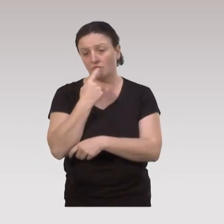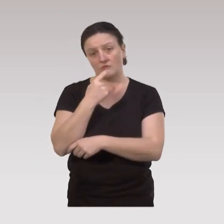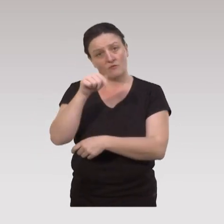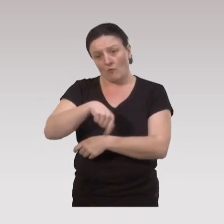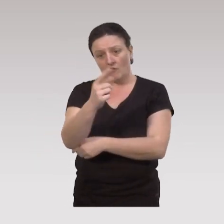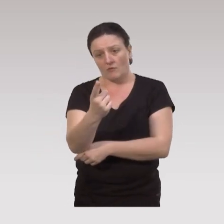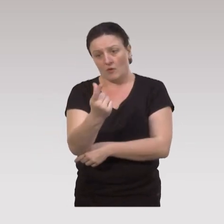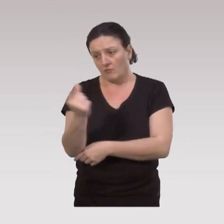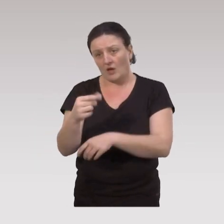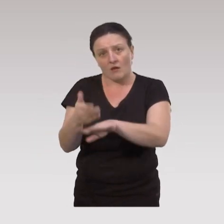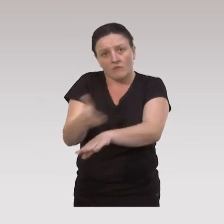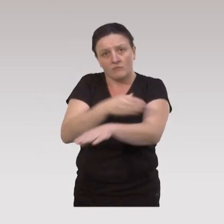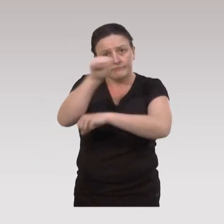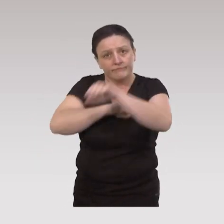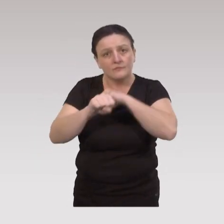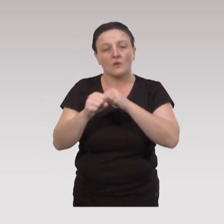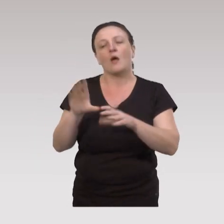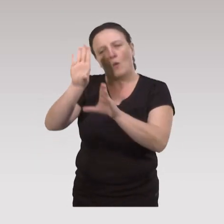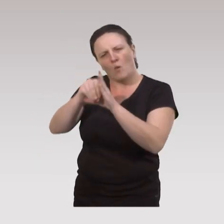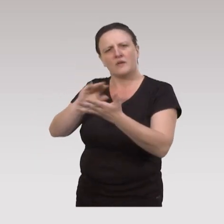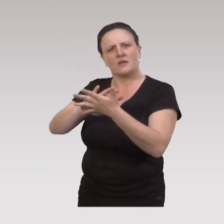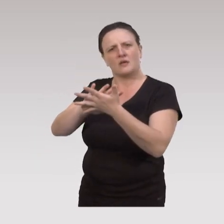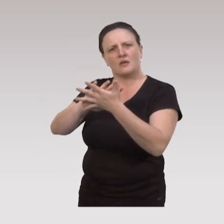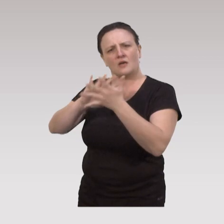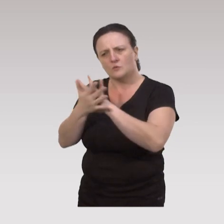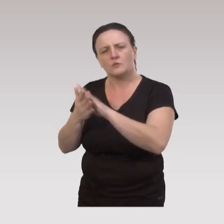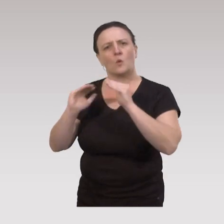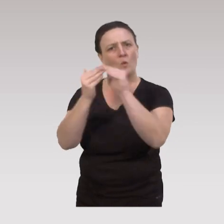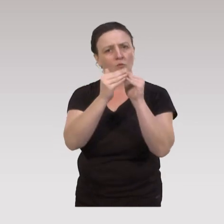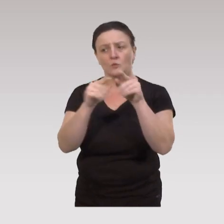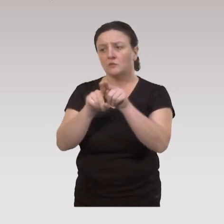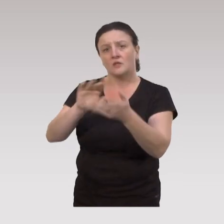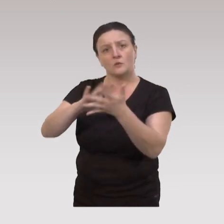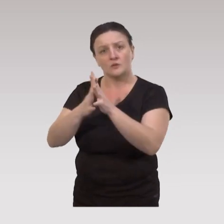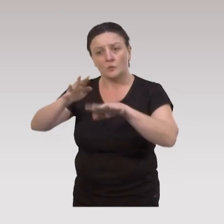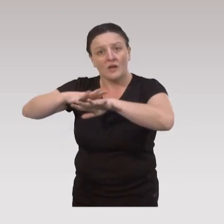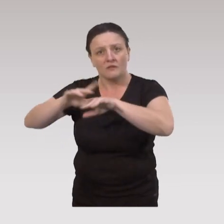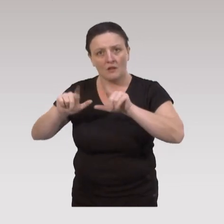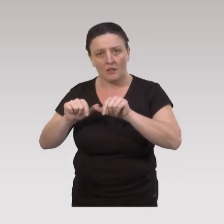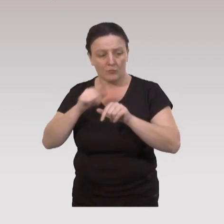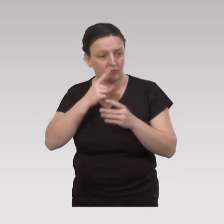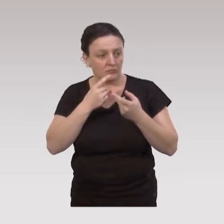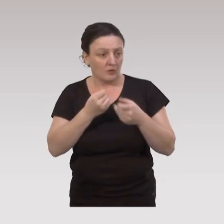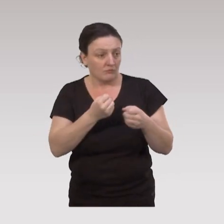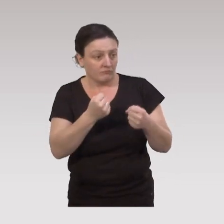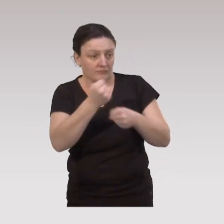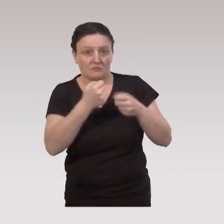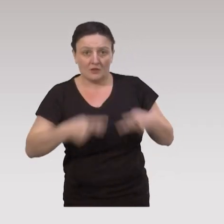donc des partenariats doivent être organisés avec les associations communautaires, et les associations de quartier pour rendre possible ces ateliers,